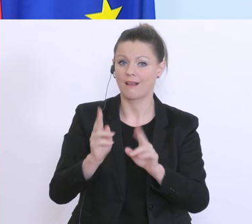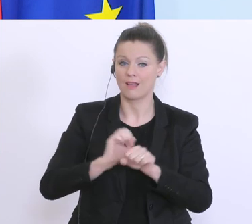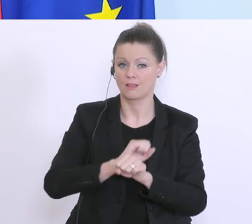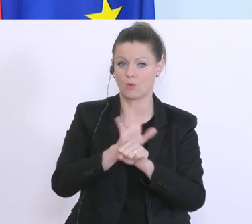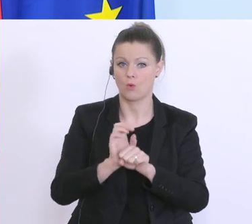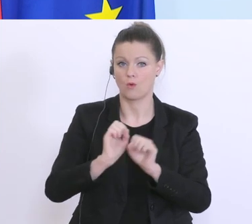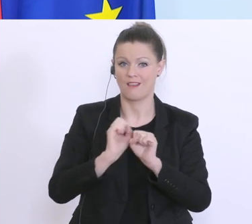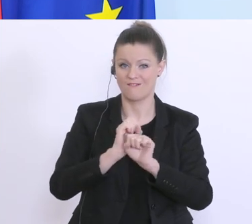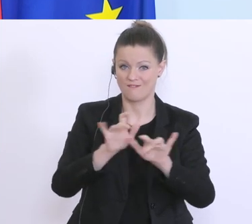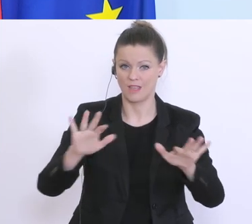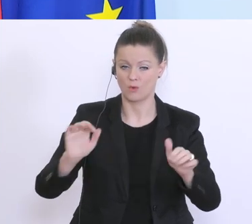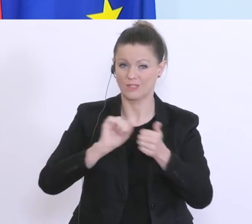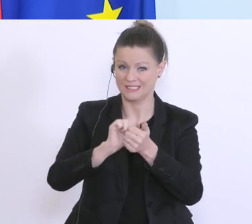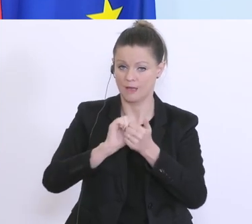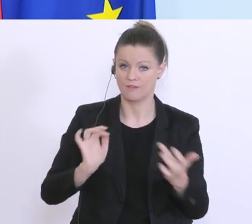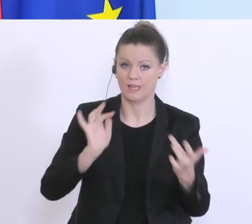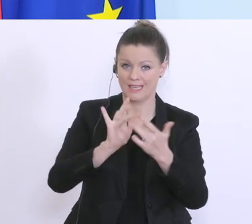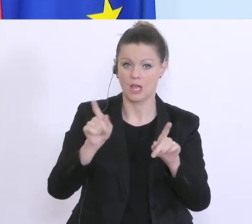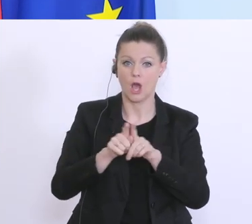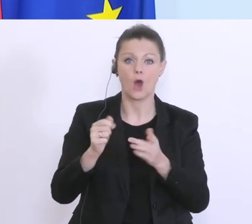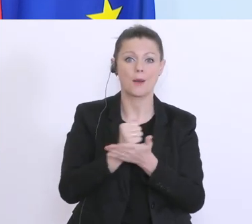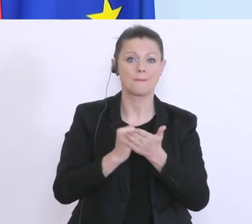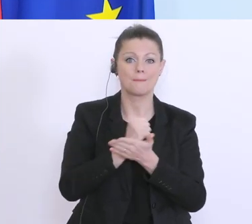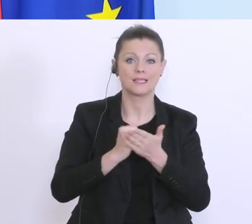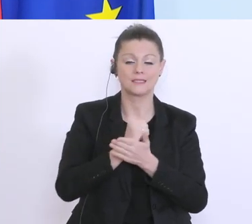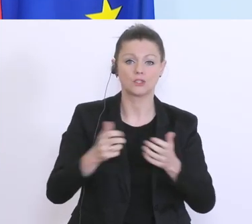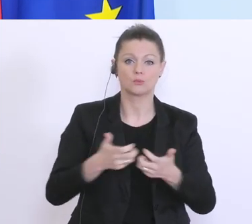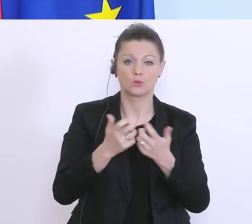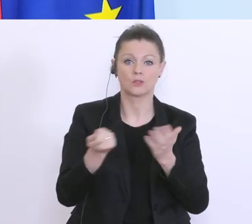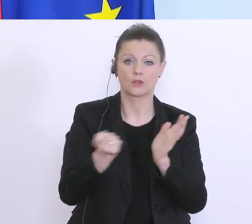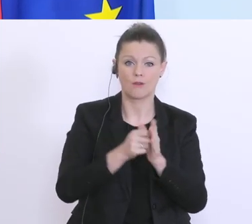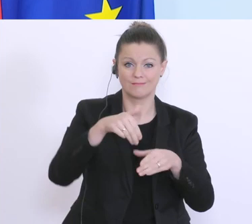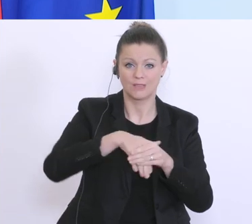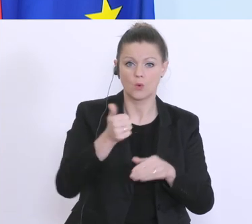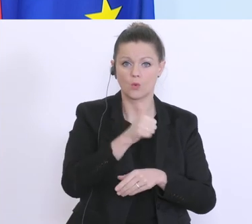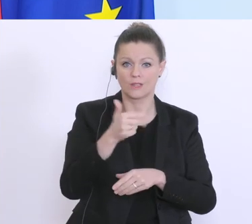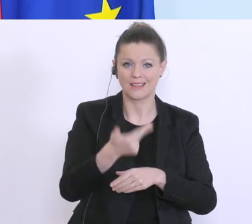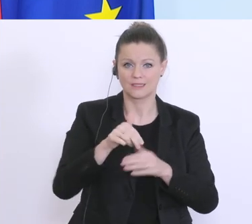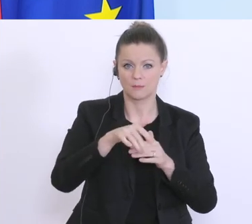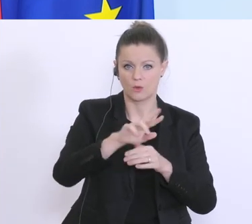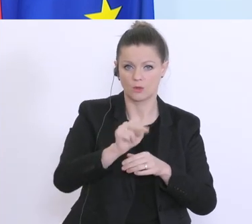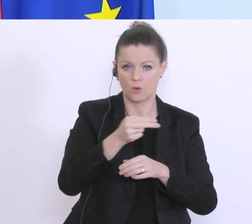Für den Ankauf medizinischer Produkte ca. 130 Millionen Euro und ein großer Bereich für die